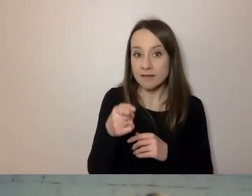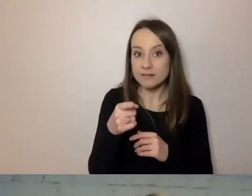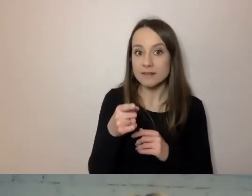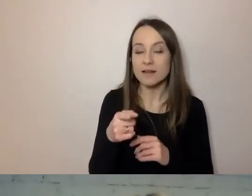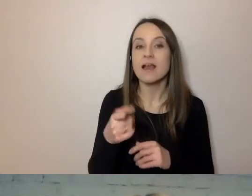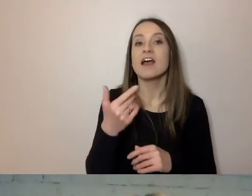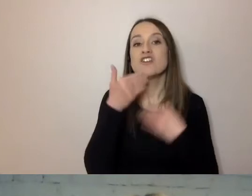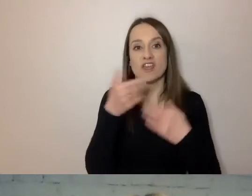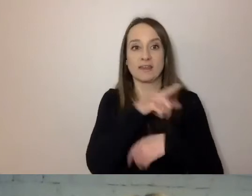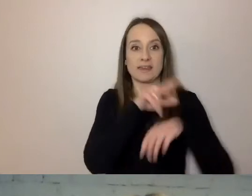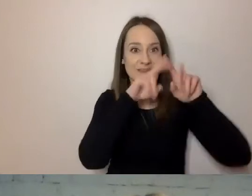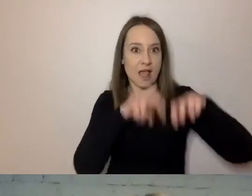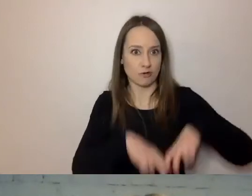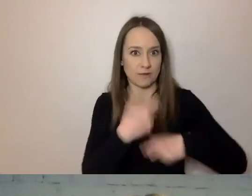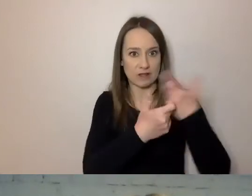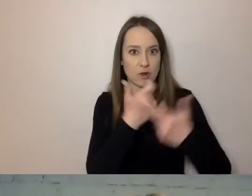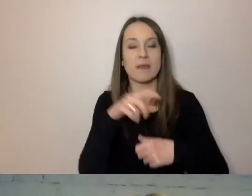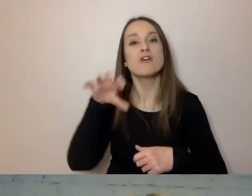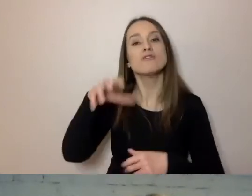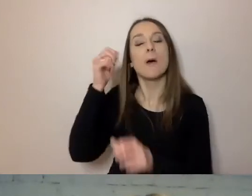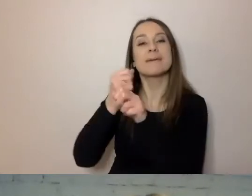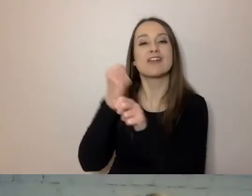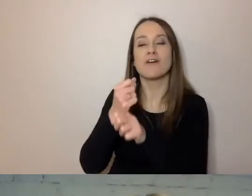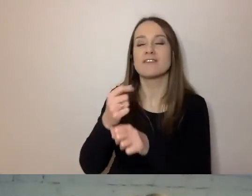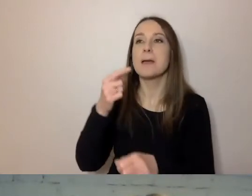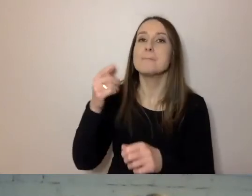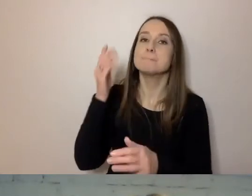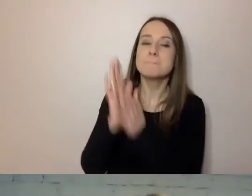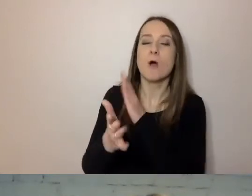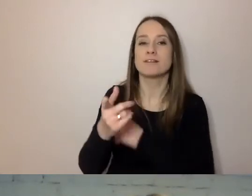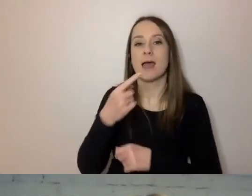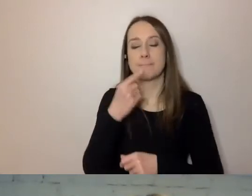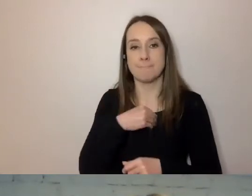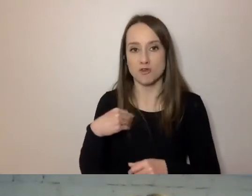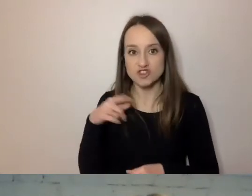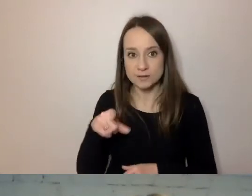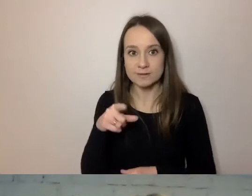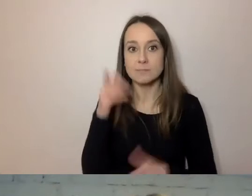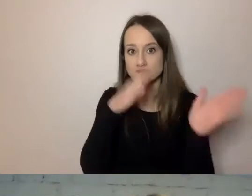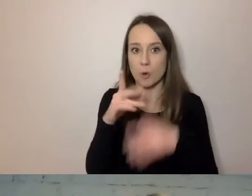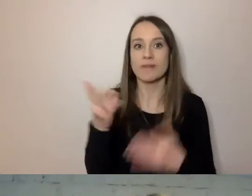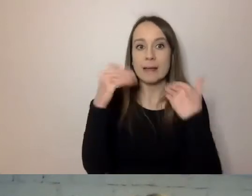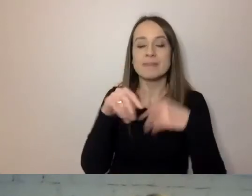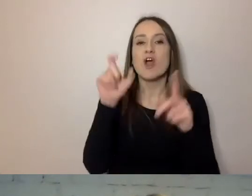przygotowała go Pracownia Prostej Polszczyzny. Mamy słowniczek, jakie słowo można zastąpić jakim.